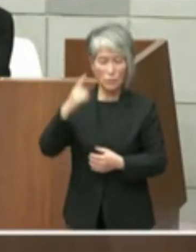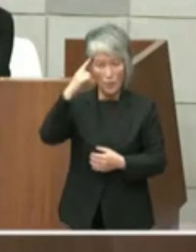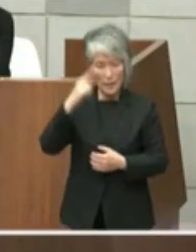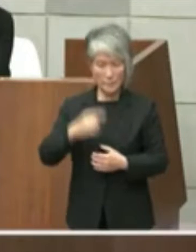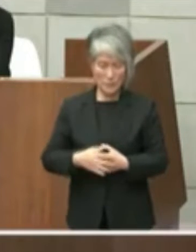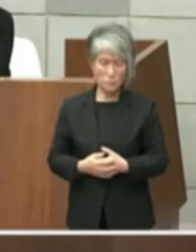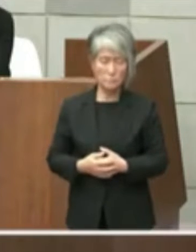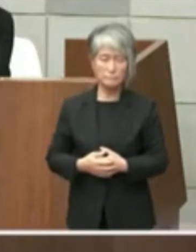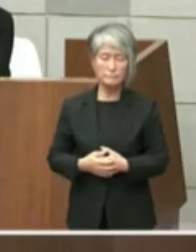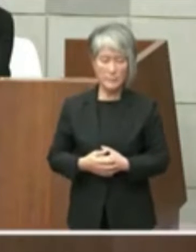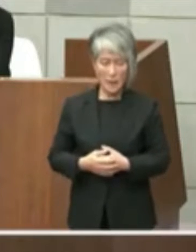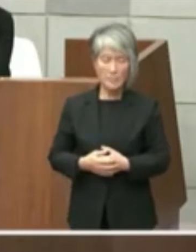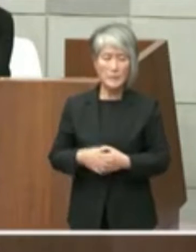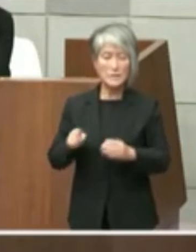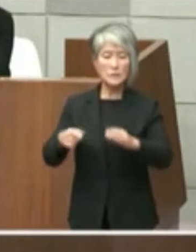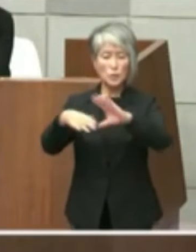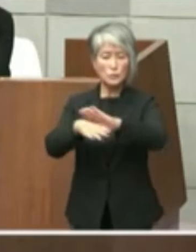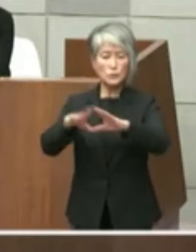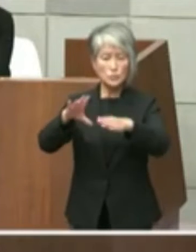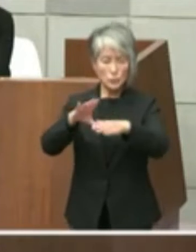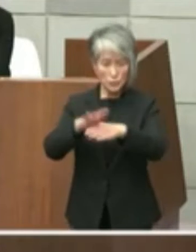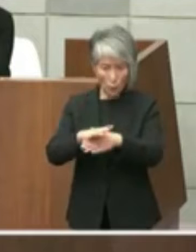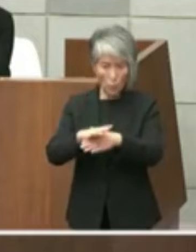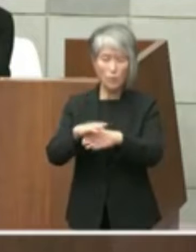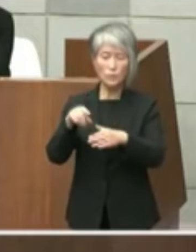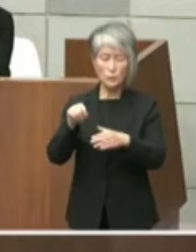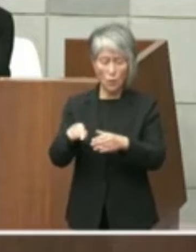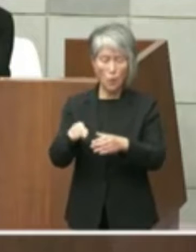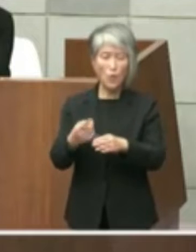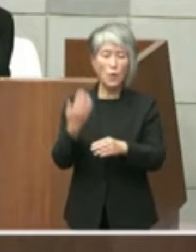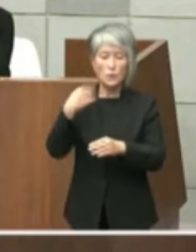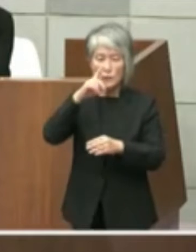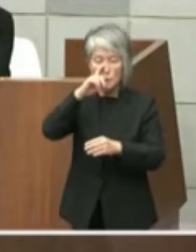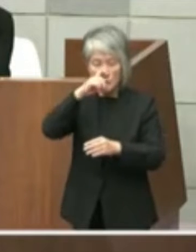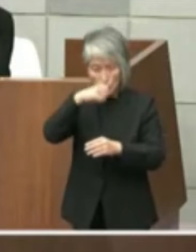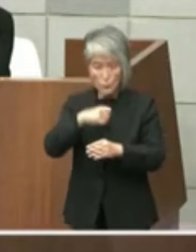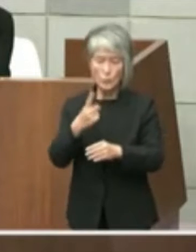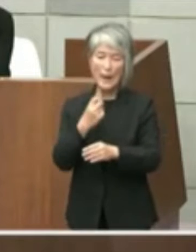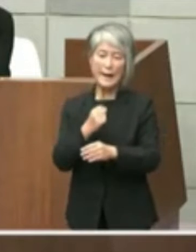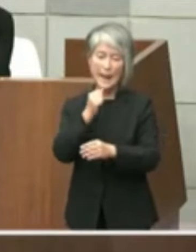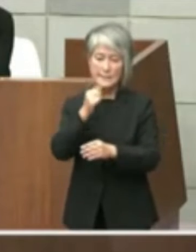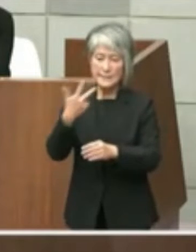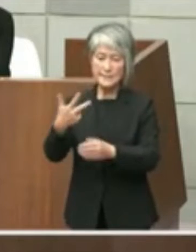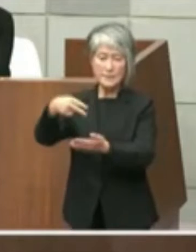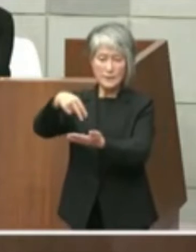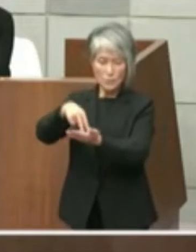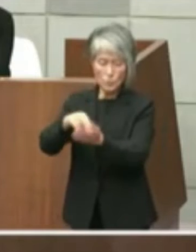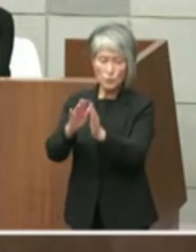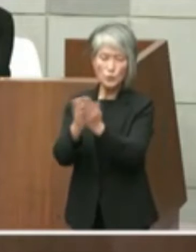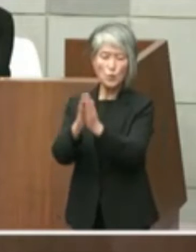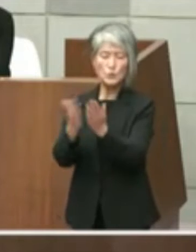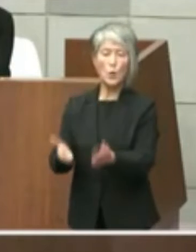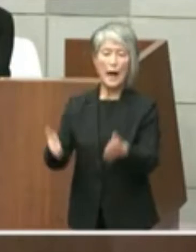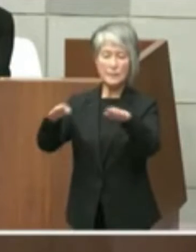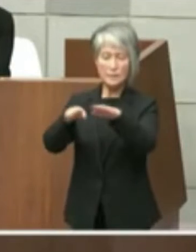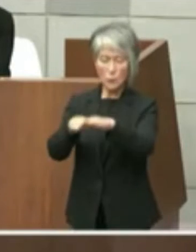また本件文書の主題すなわち旧 明石市立図書館の設置許可についてと